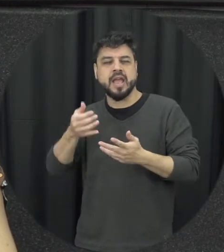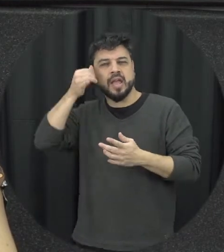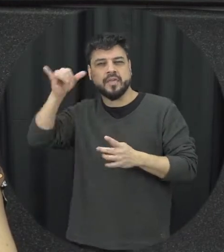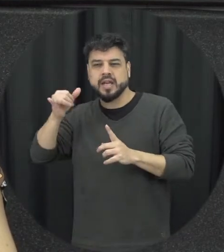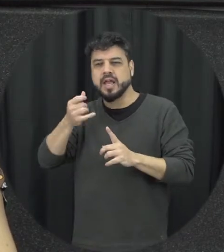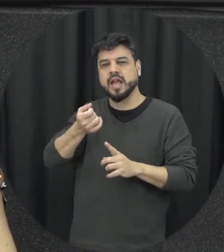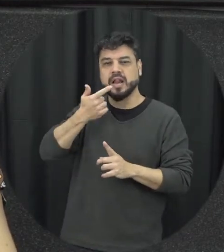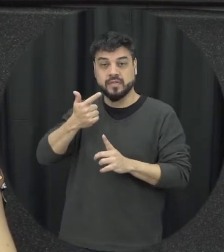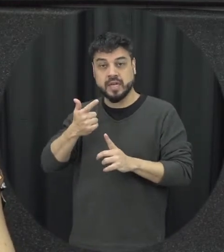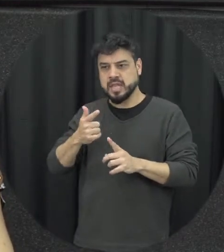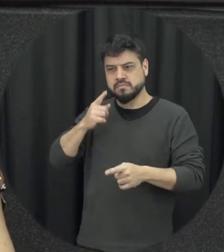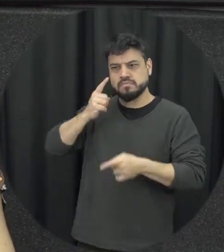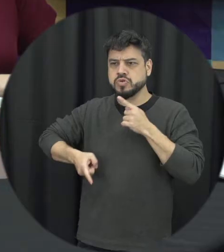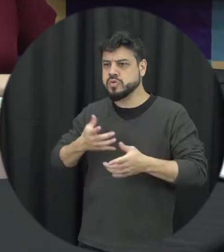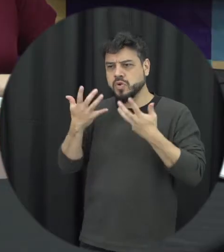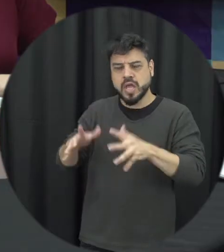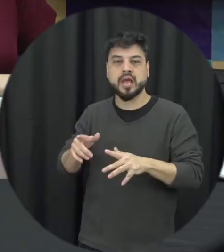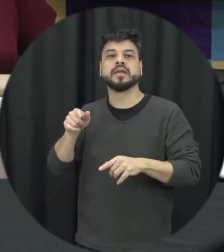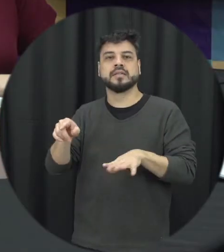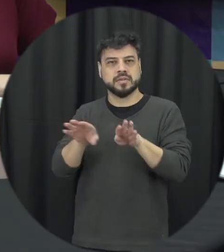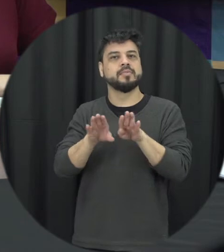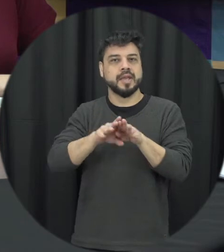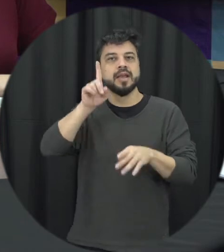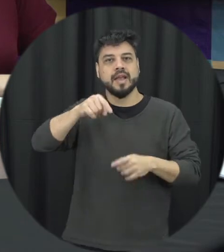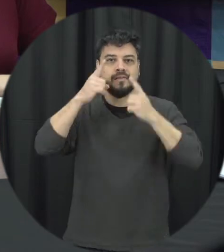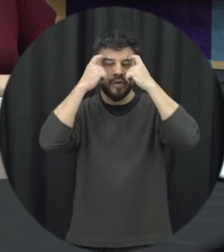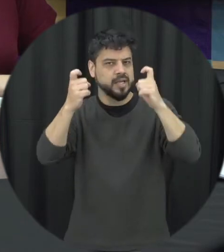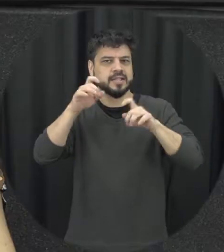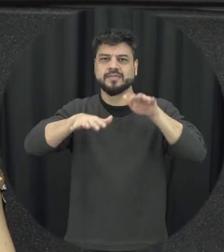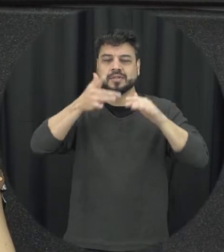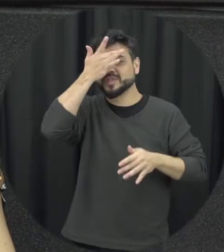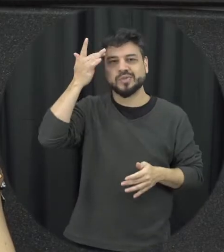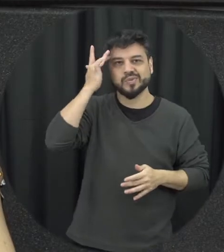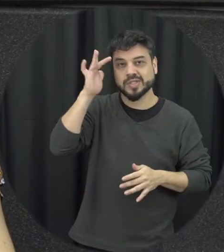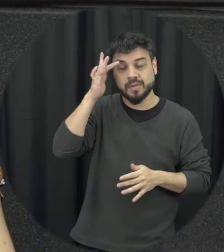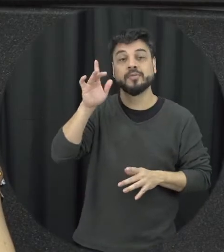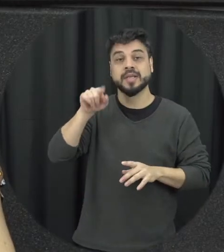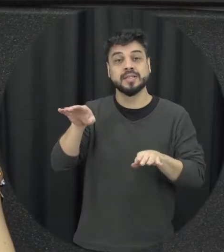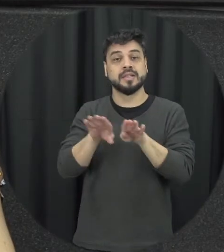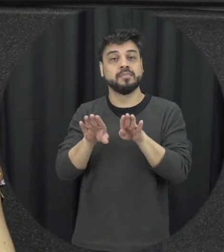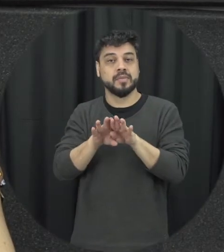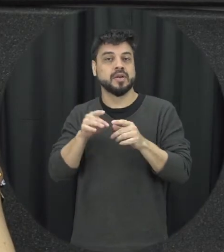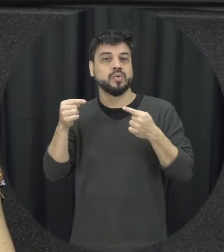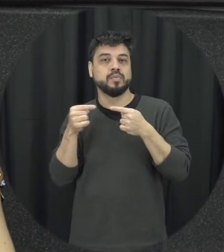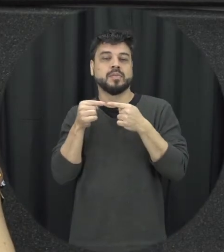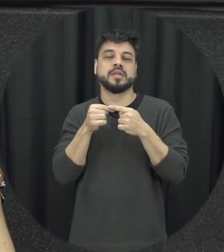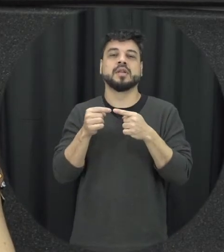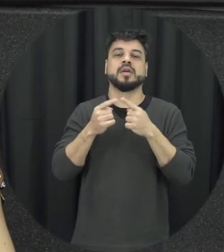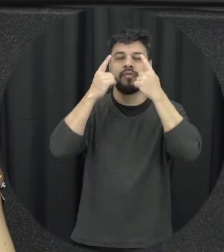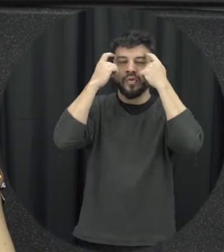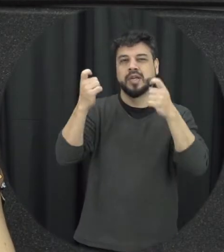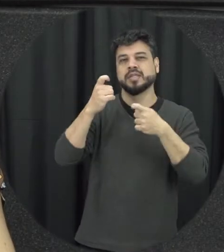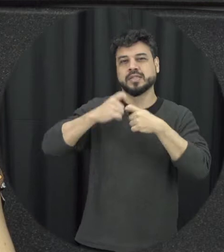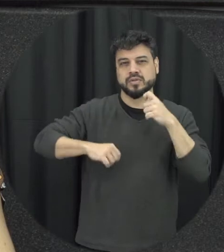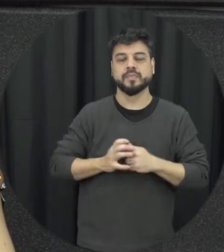sabem que eles também pode ficar atualizado como uma violência sexual e a último tipo de violência